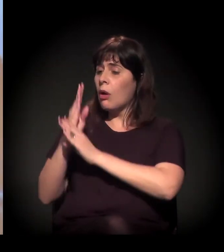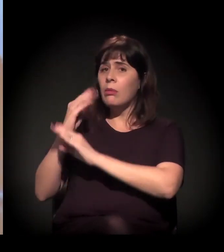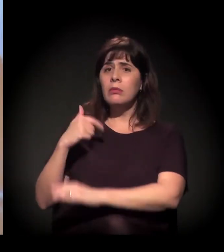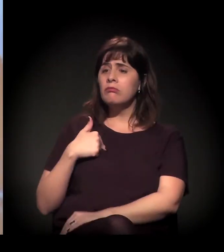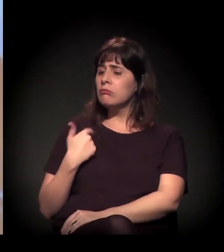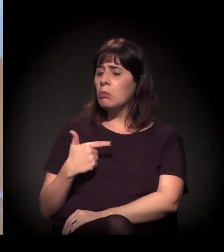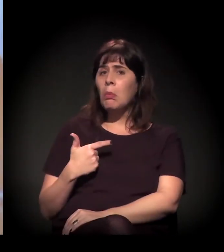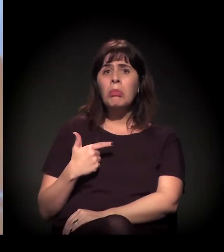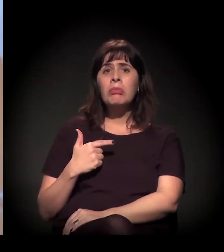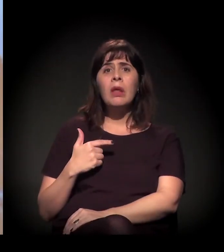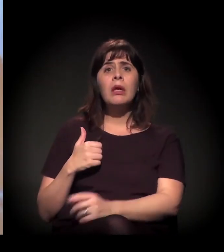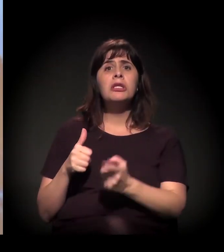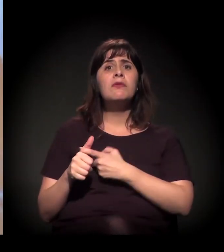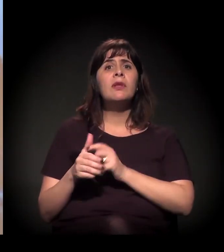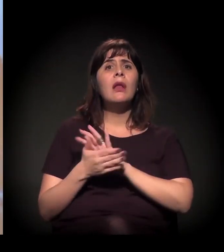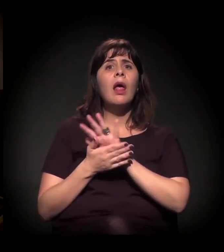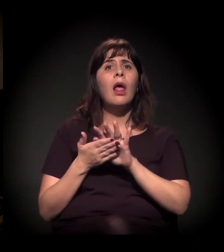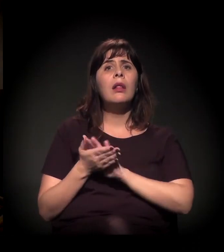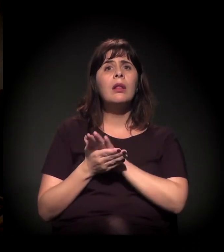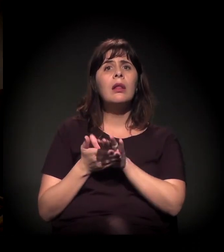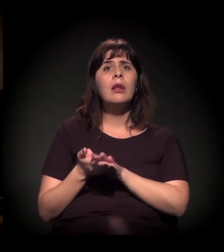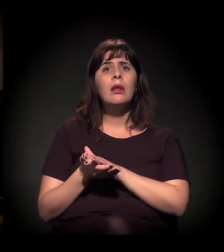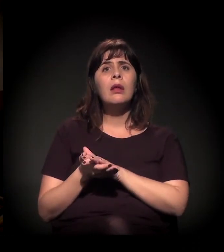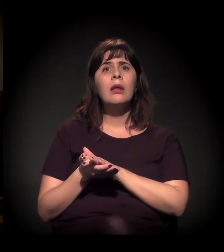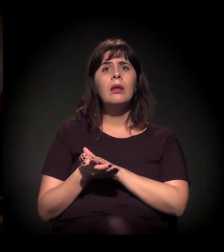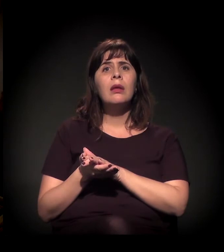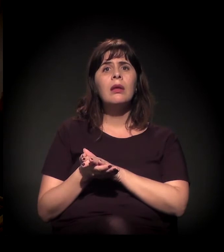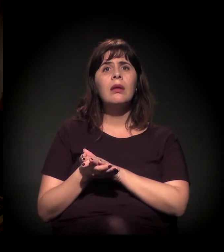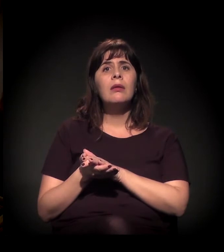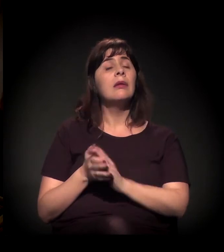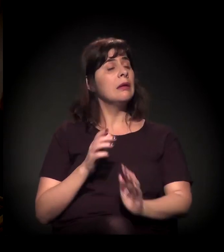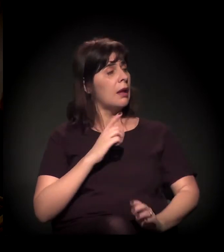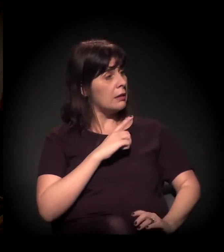Nossa! Tem esse autoestigma de achar que a polícia está atrás dele,